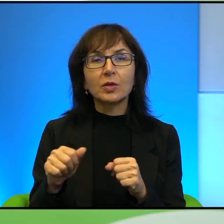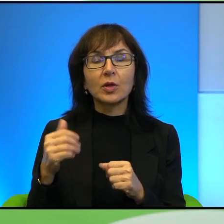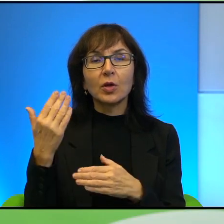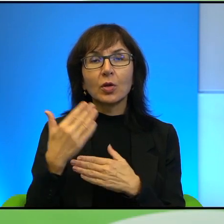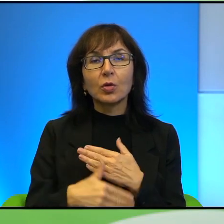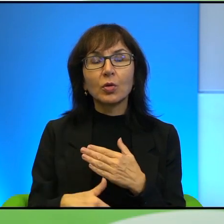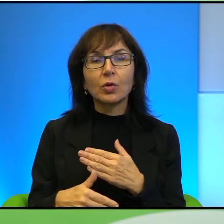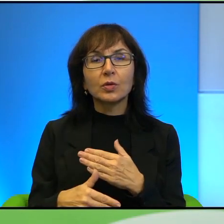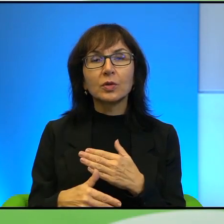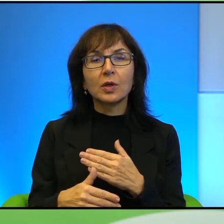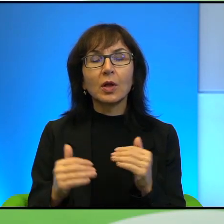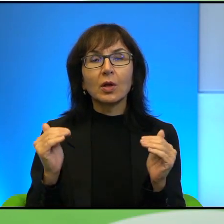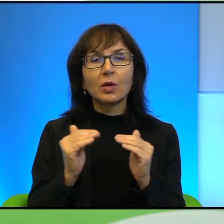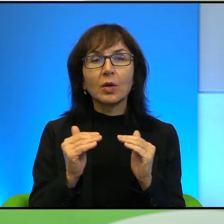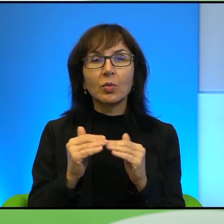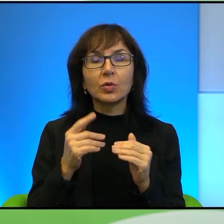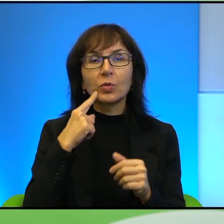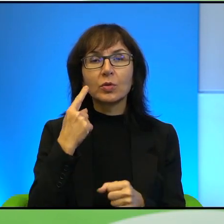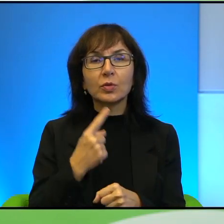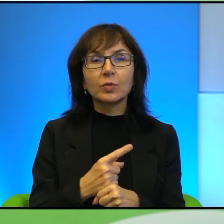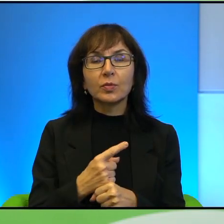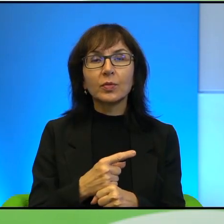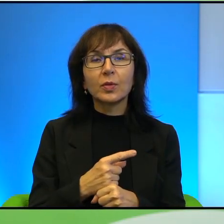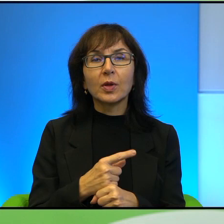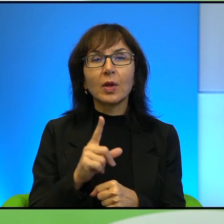bo na poziomie życia codziennego Palestyńczyków, którzy na przykład,